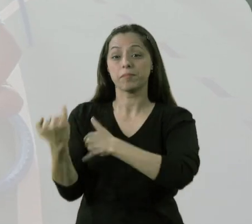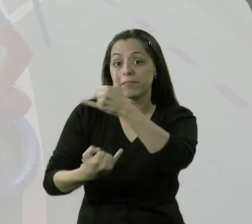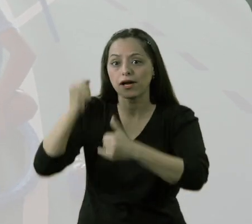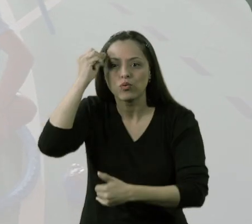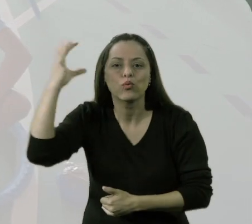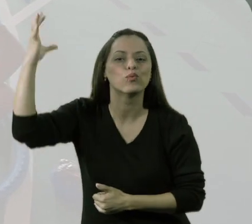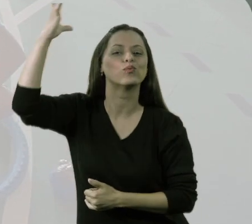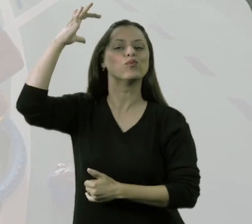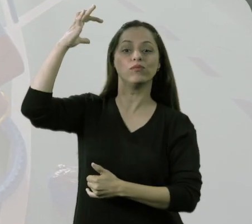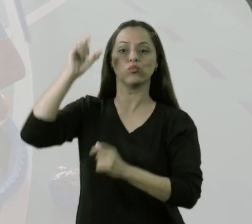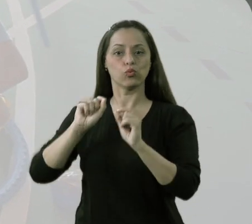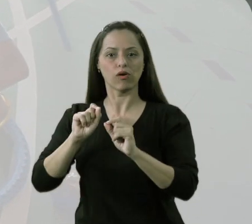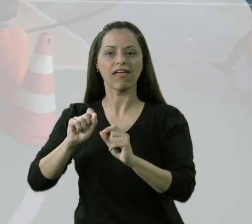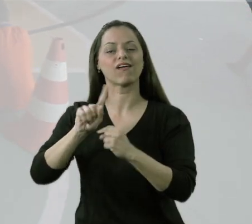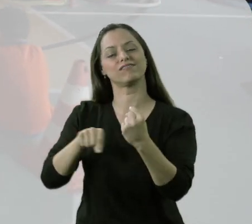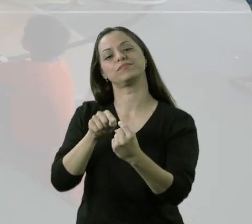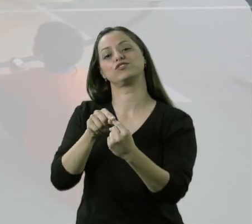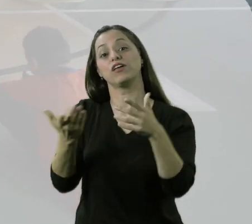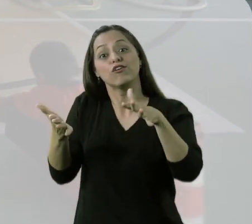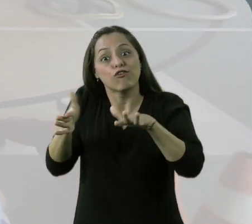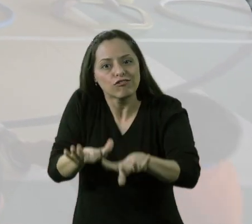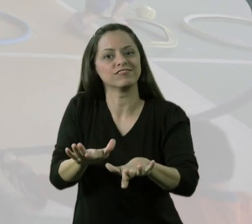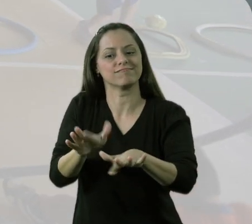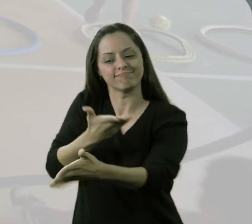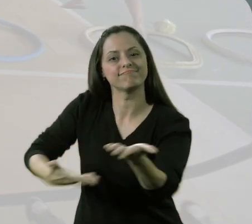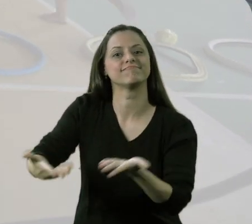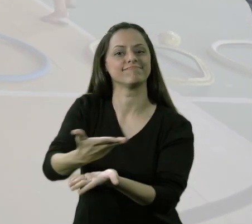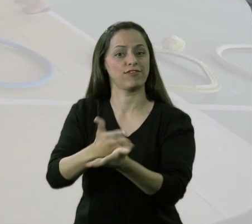que aponta para a inclusão como principal foco.